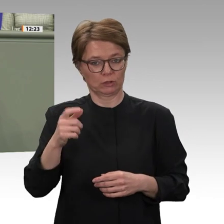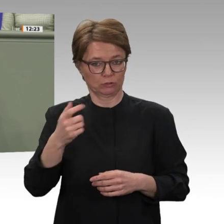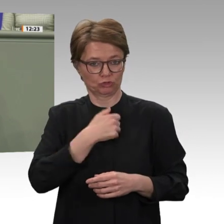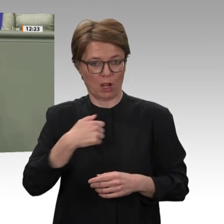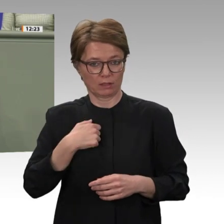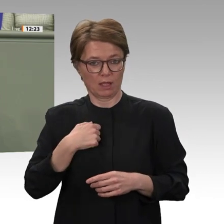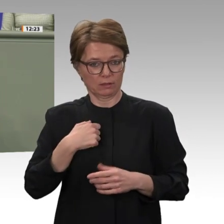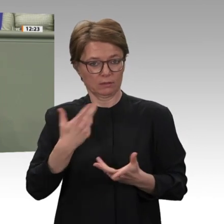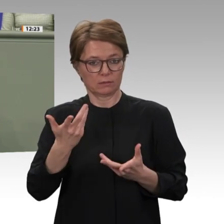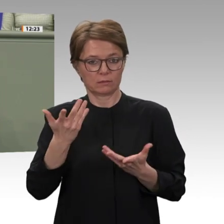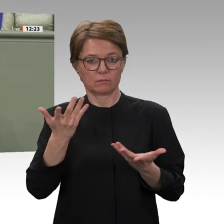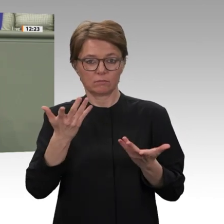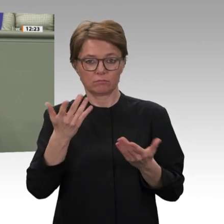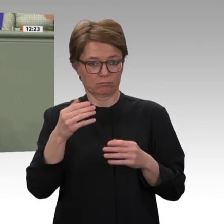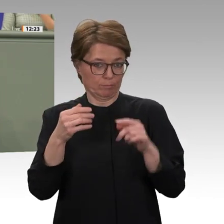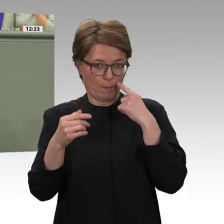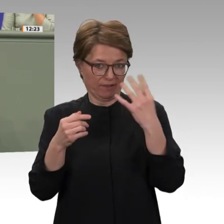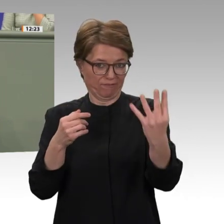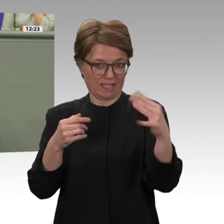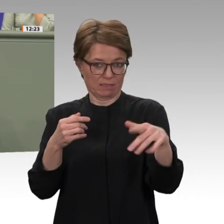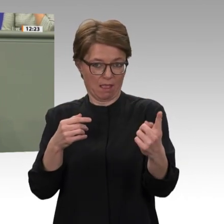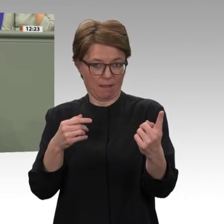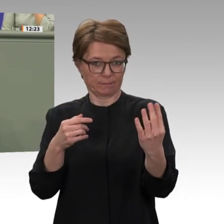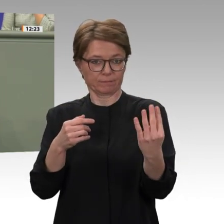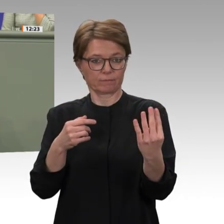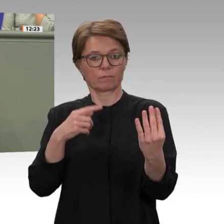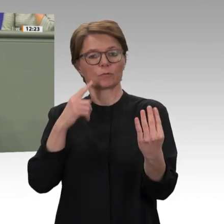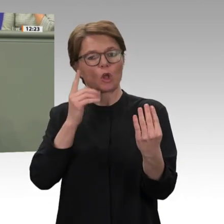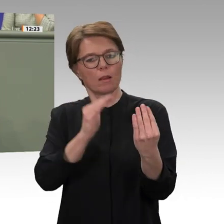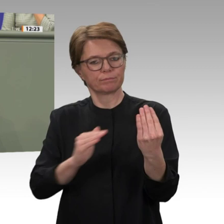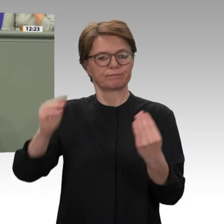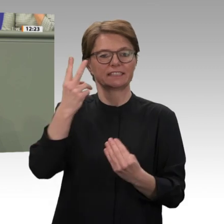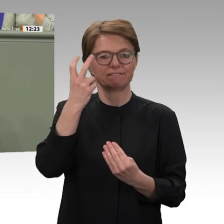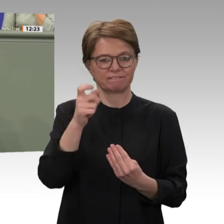bevorsteht, lässt sich bei guter Hoffnung am Horizont erahnen. Die Frage lautet nur,